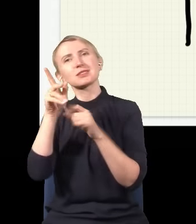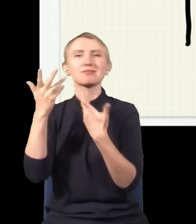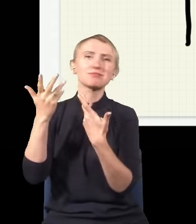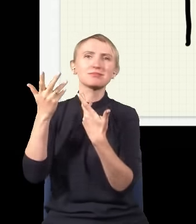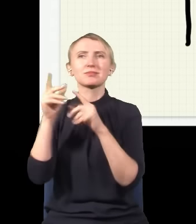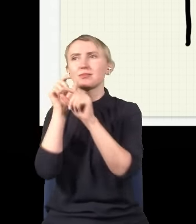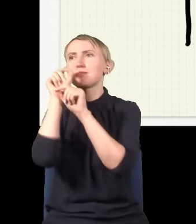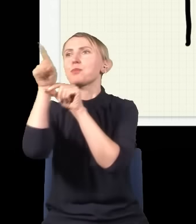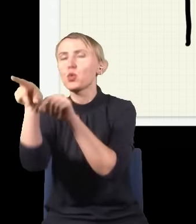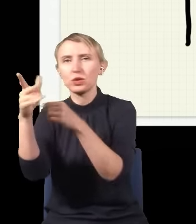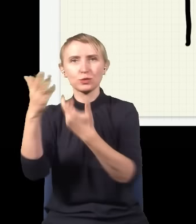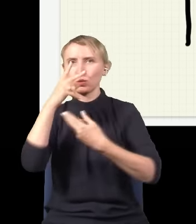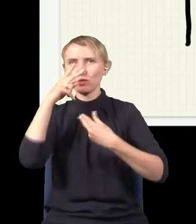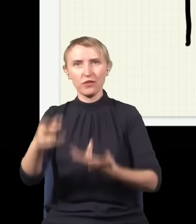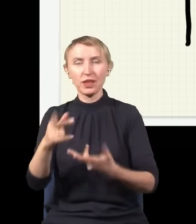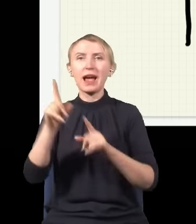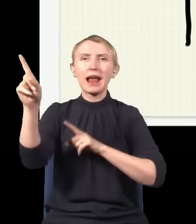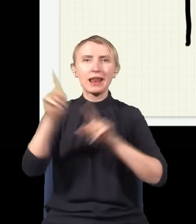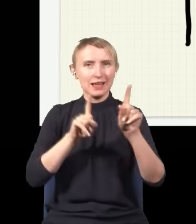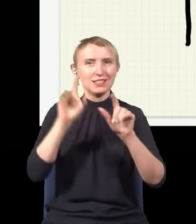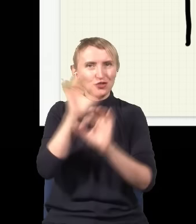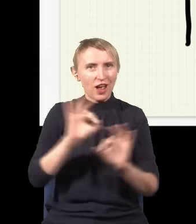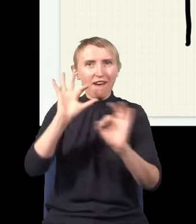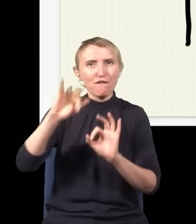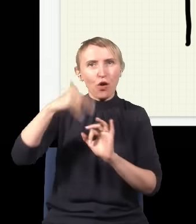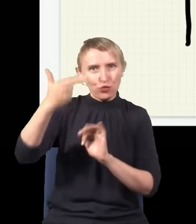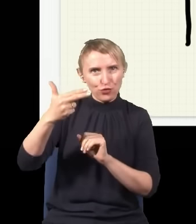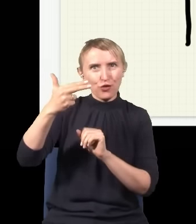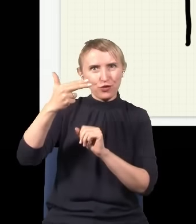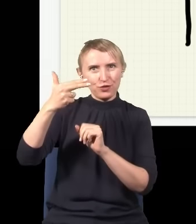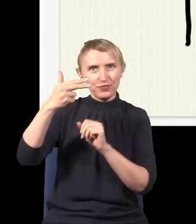i tyle go widzieli, ale od czasu do czasu jest szansa, że foton przejdzie przez którąś ze szczelin